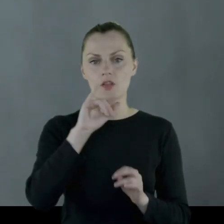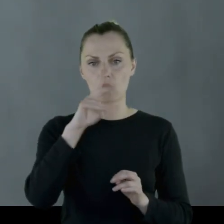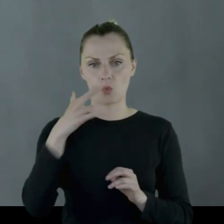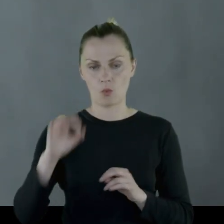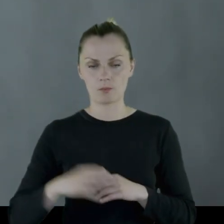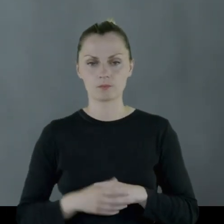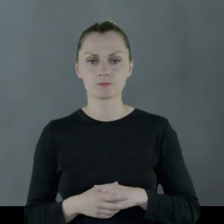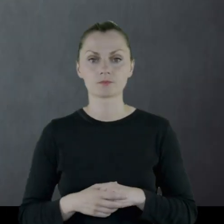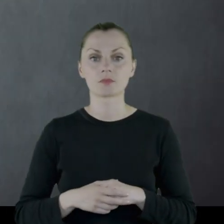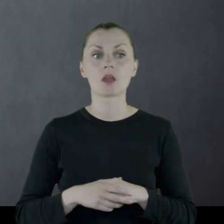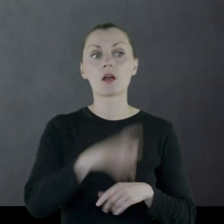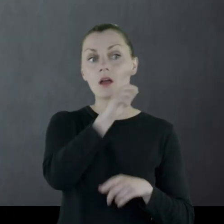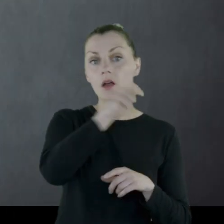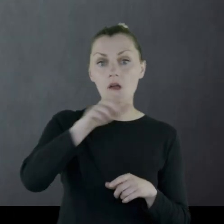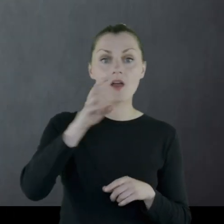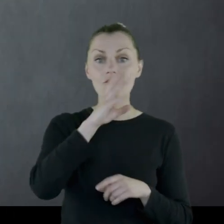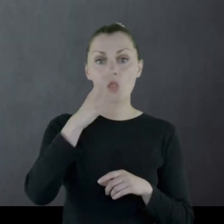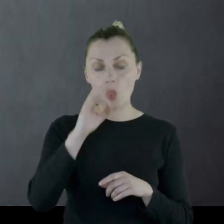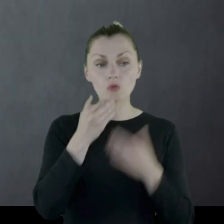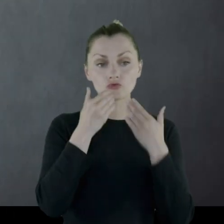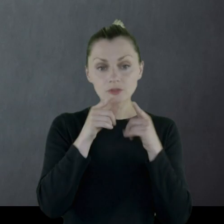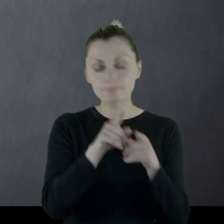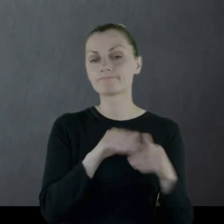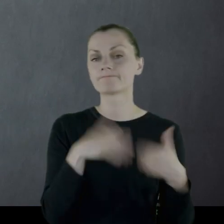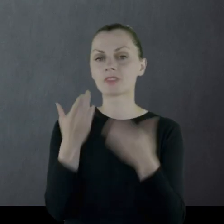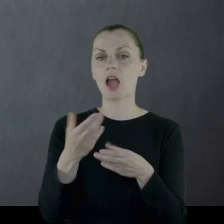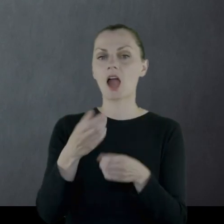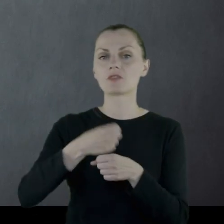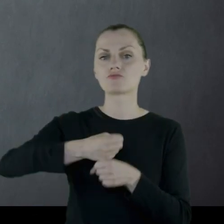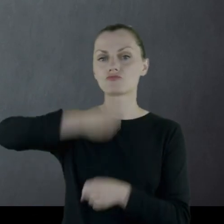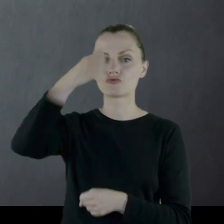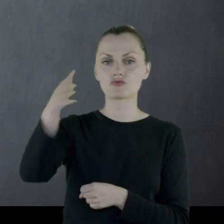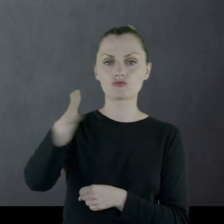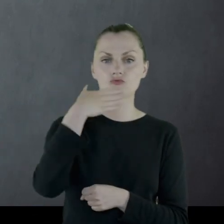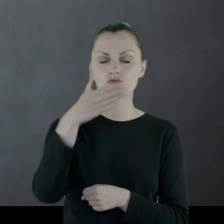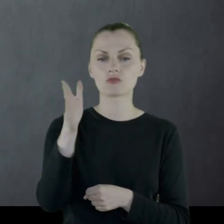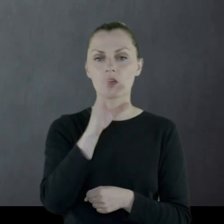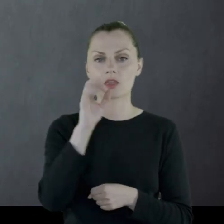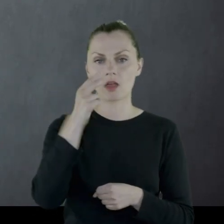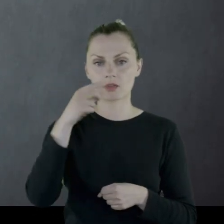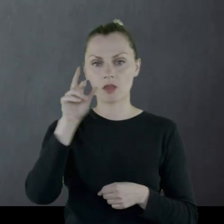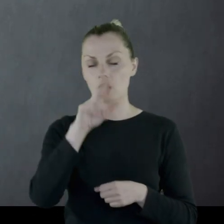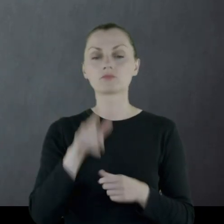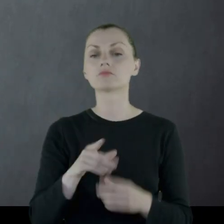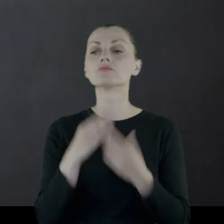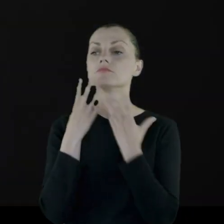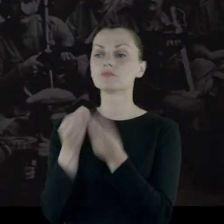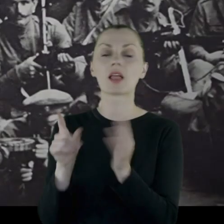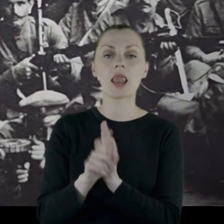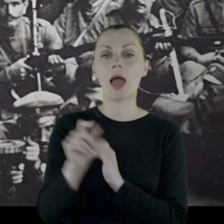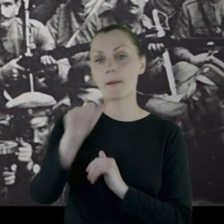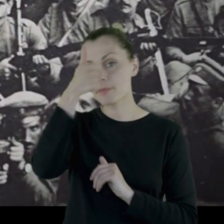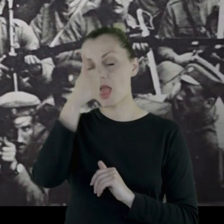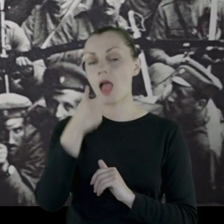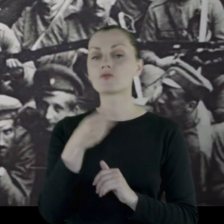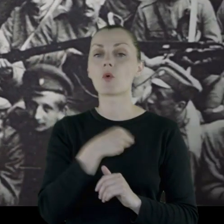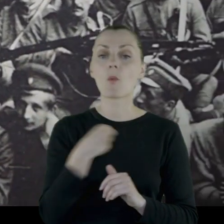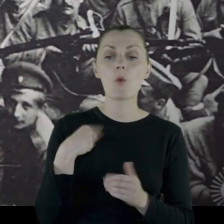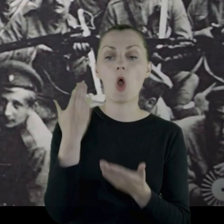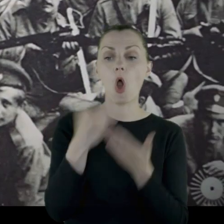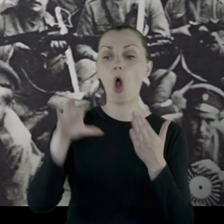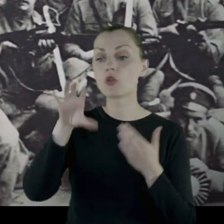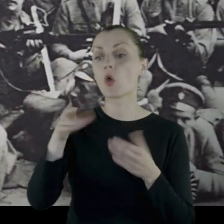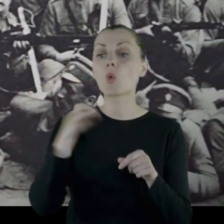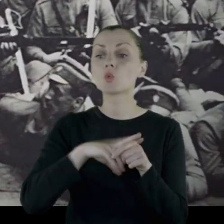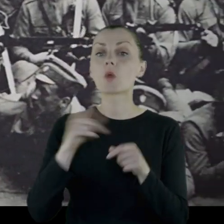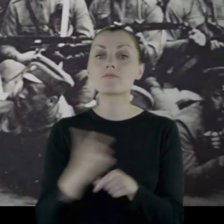Za to Wilnianie ufundowali sztandar dla pierwszej polskiej jednostki, która wkroczy do miasta.